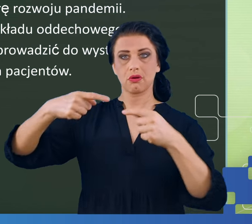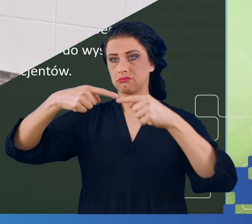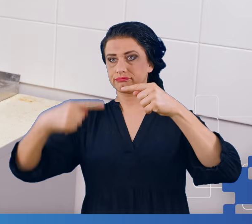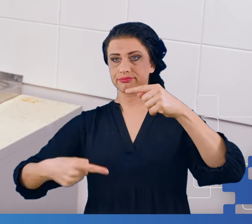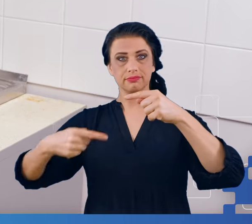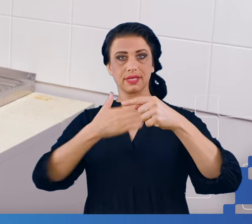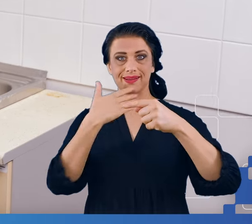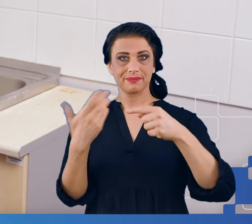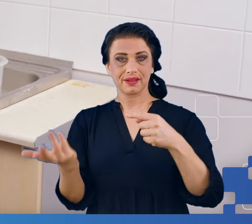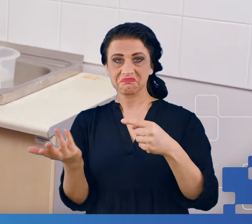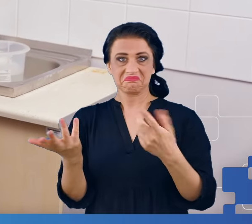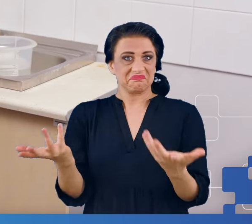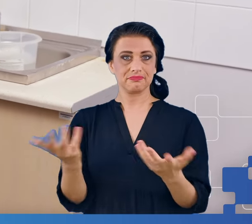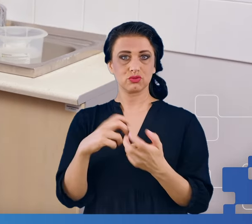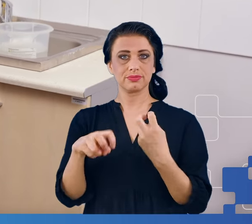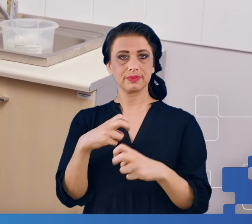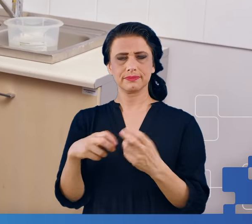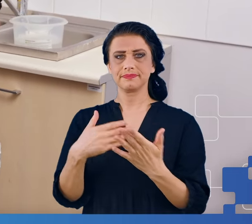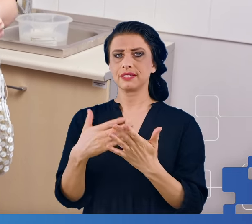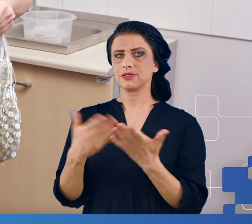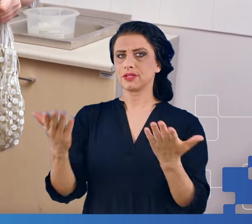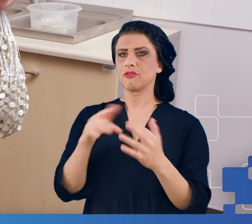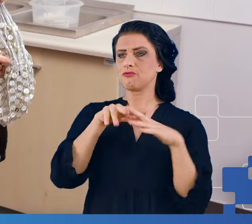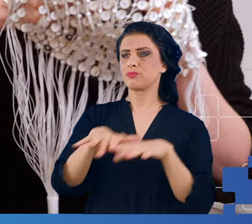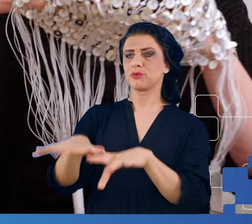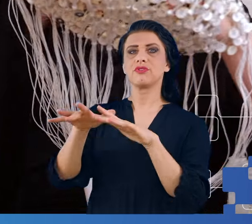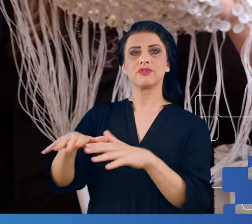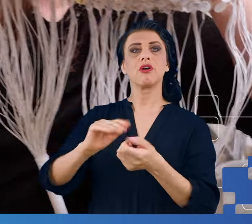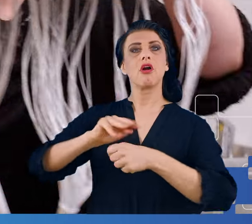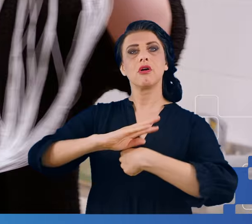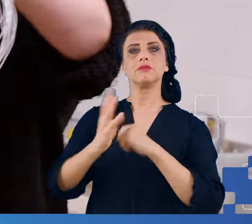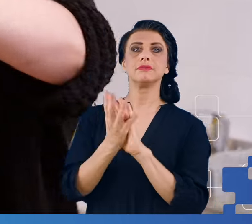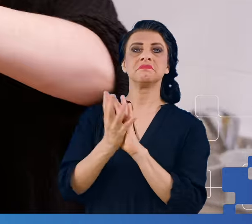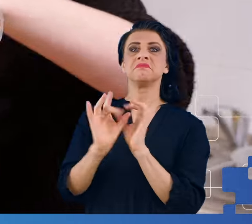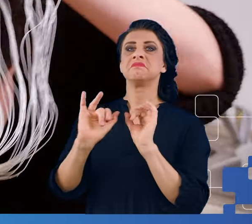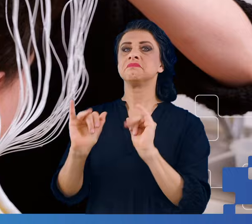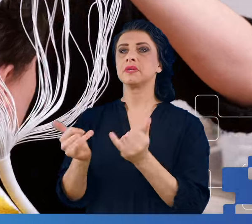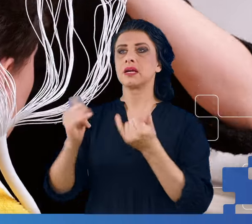Czy więc COVID-19 wpływał i zmieniał w jakikolwiek sposób nasz mózg?